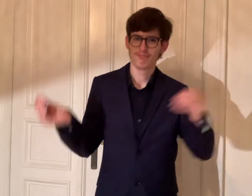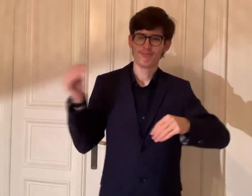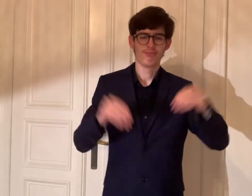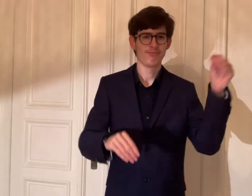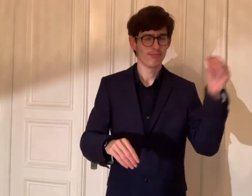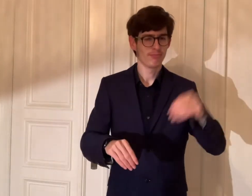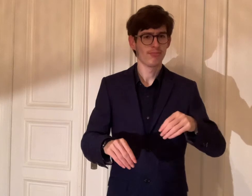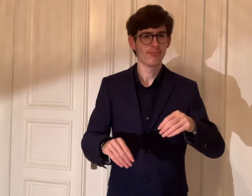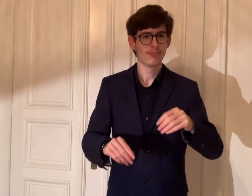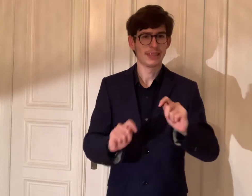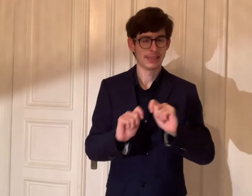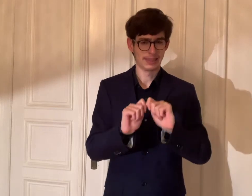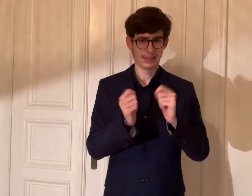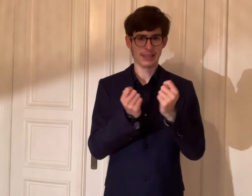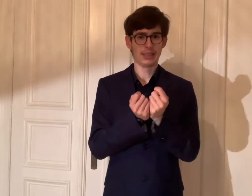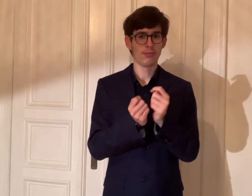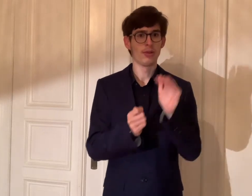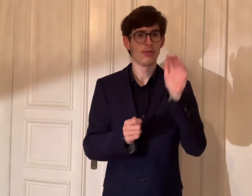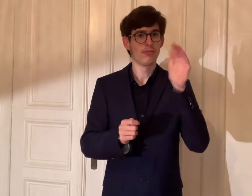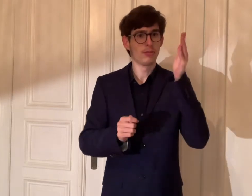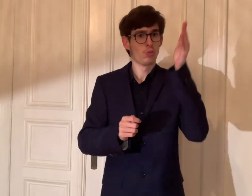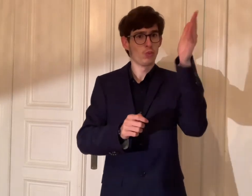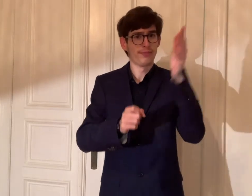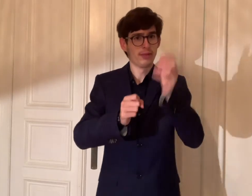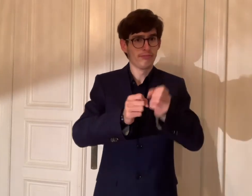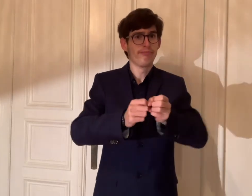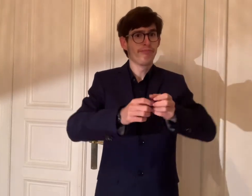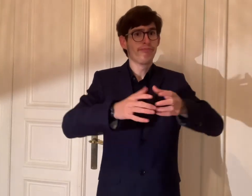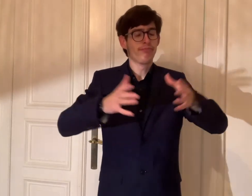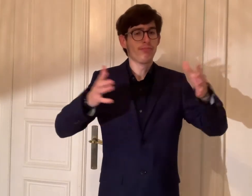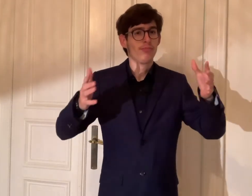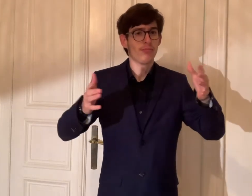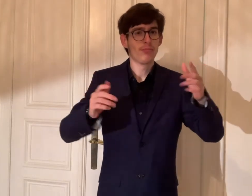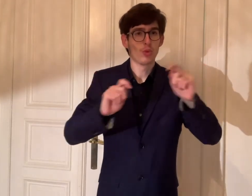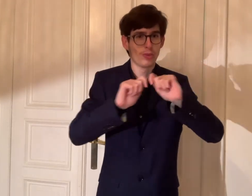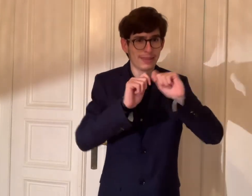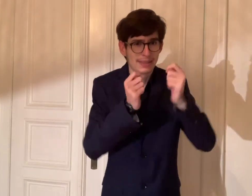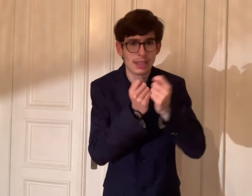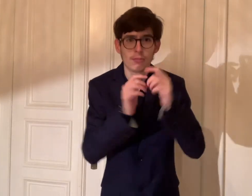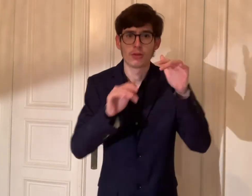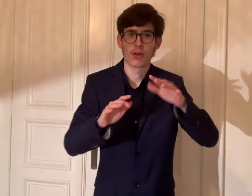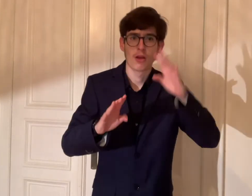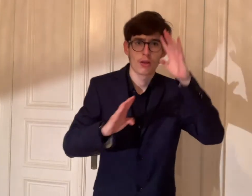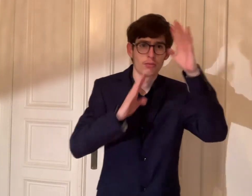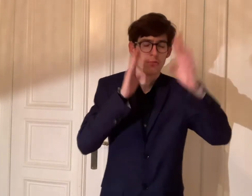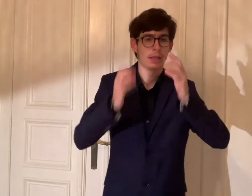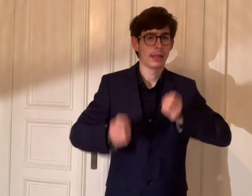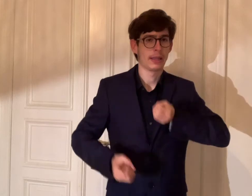Mit unterschiedlichen Perspektive und Vielfalt. Da wird in der Zukunft das Team wachsen.